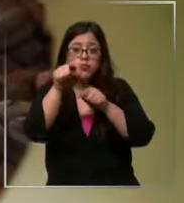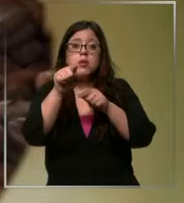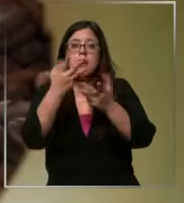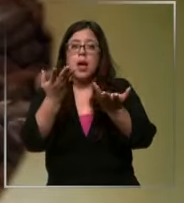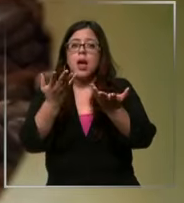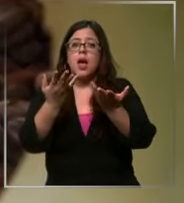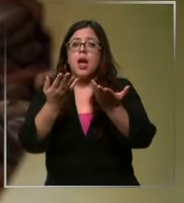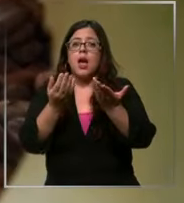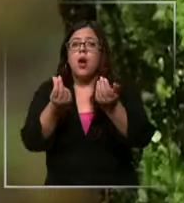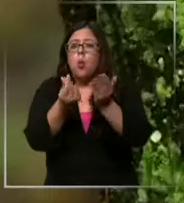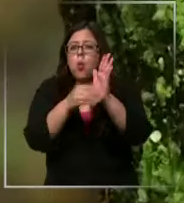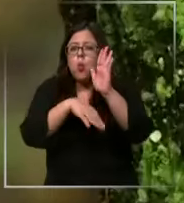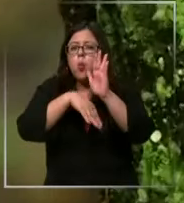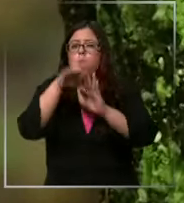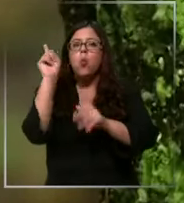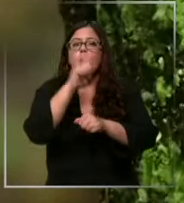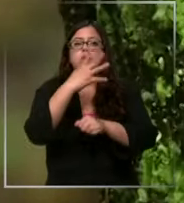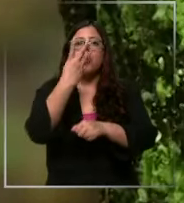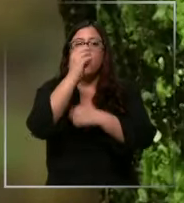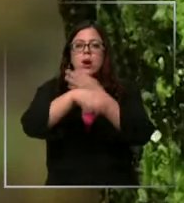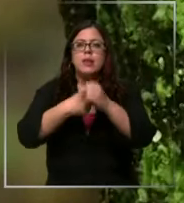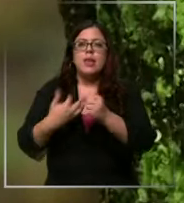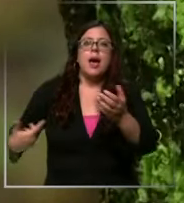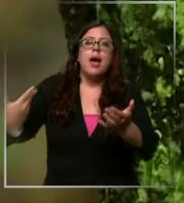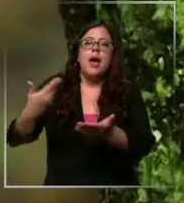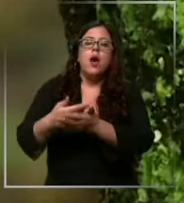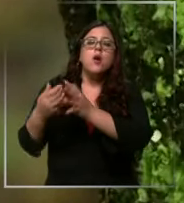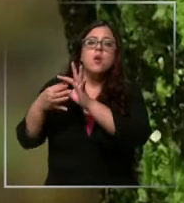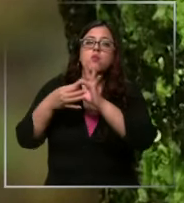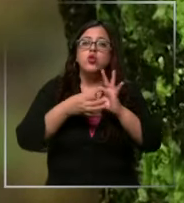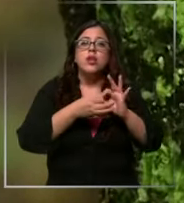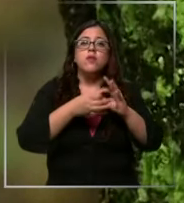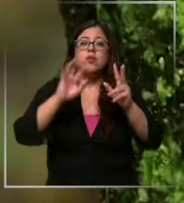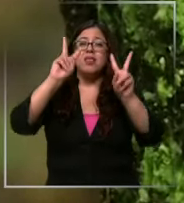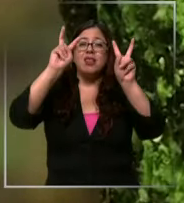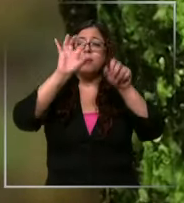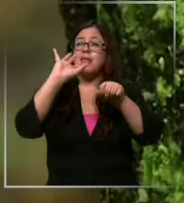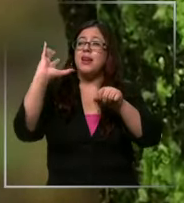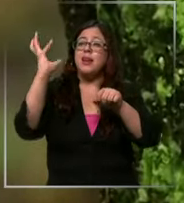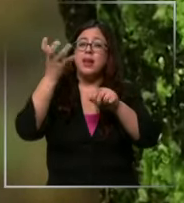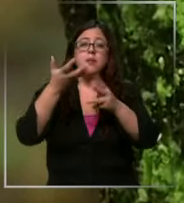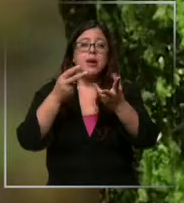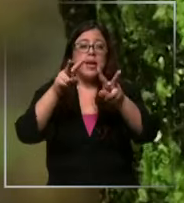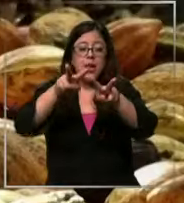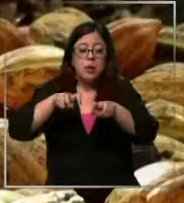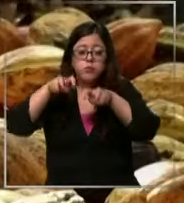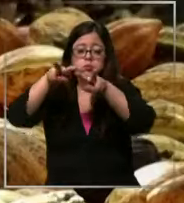los últimos 40 años debido a factores climáticos de producción y demanda marcando Por ejemplo Un